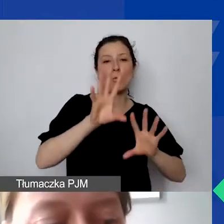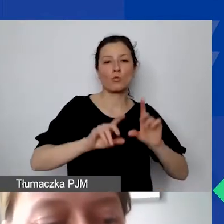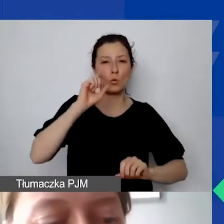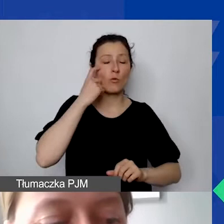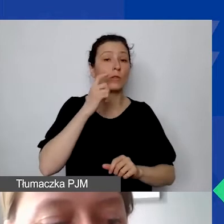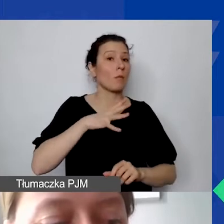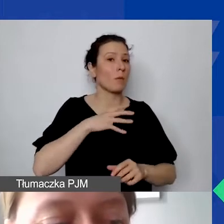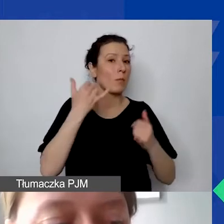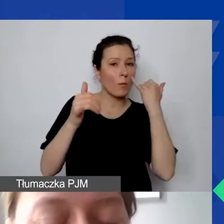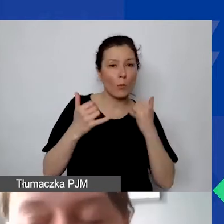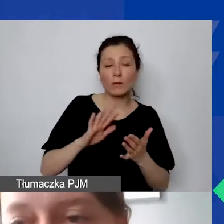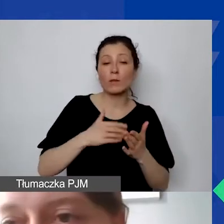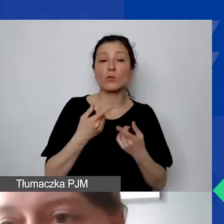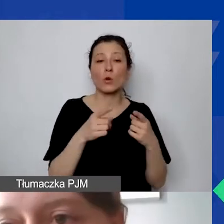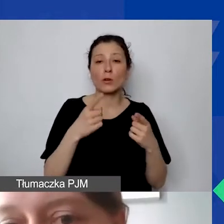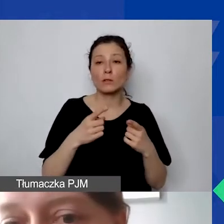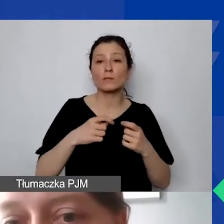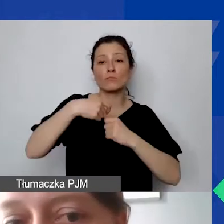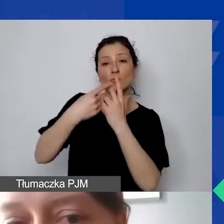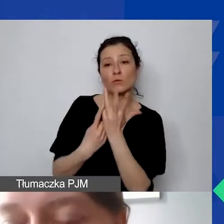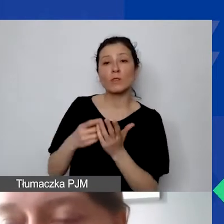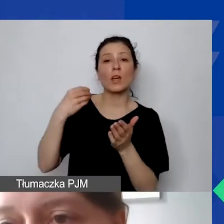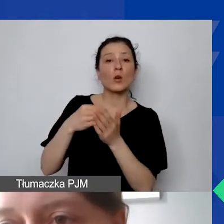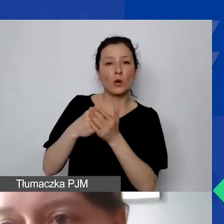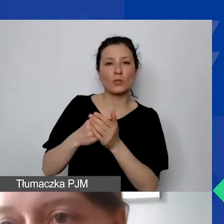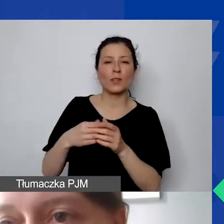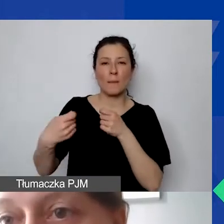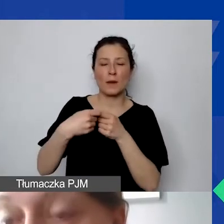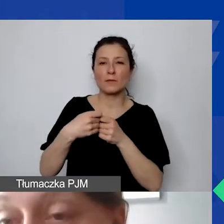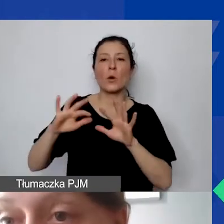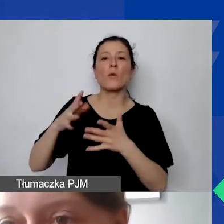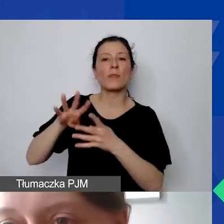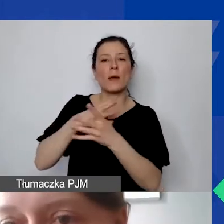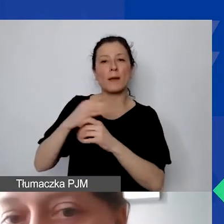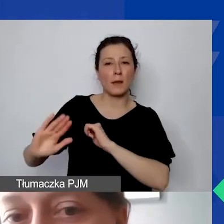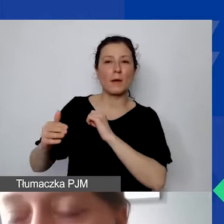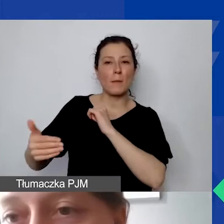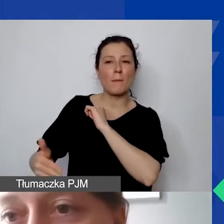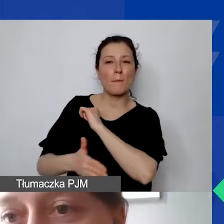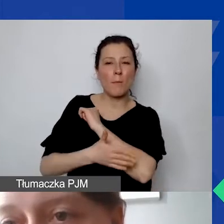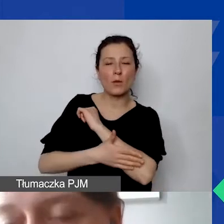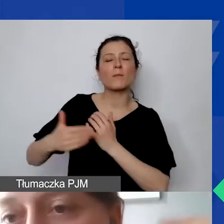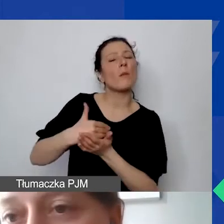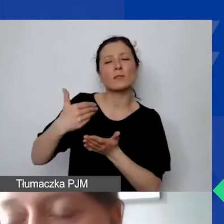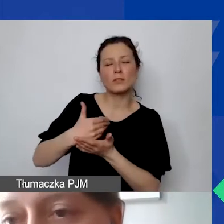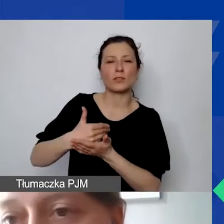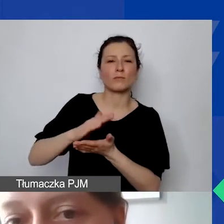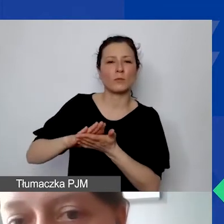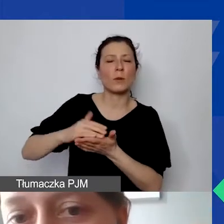że organizacja wymieniała koszty partnerstwa tylko w tabeli pomocniczej pod budżetem głównym, nie uwzględniając ich wyżej.